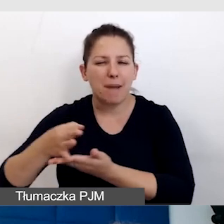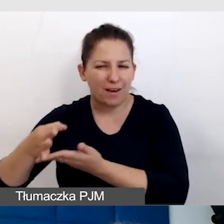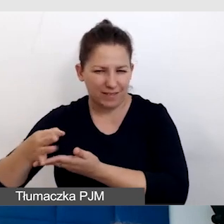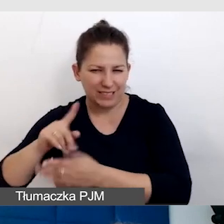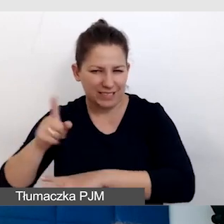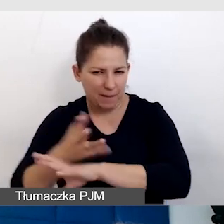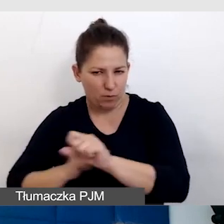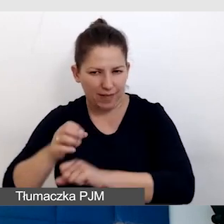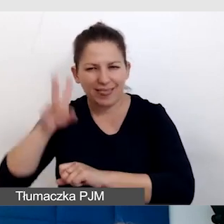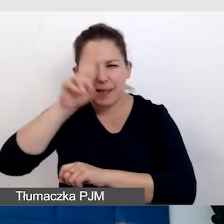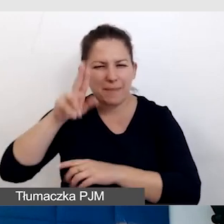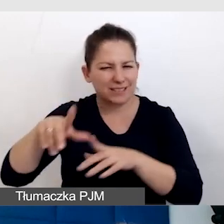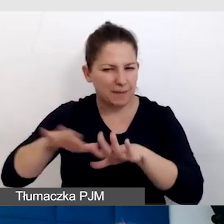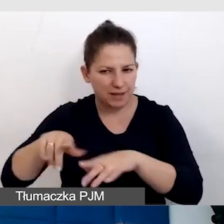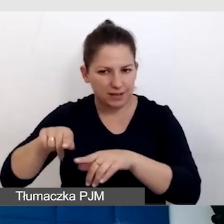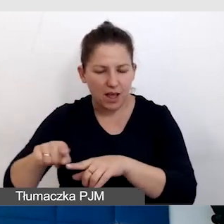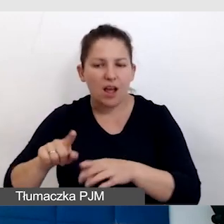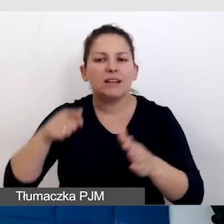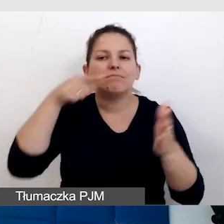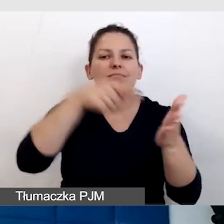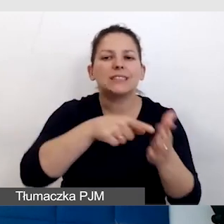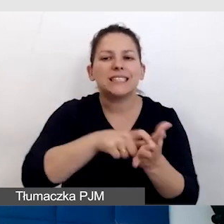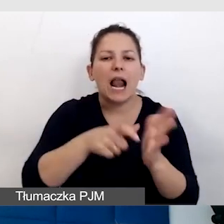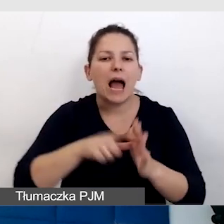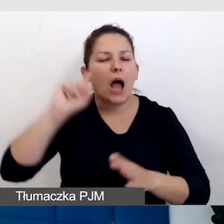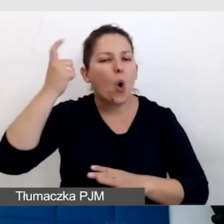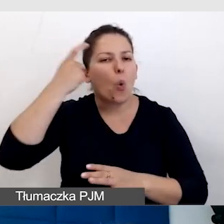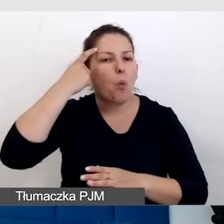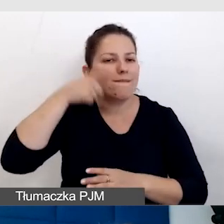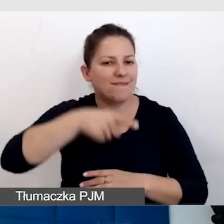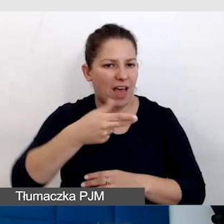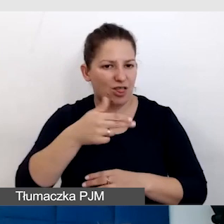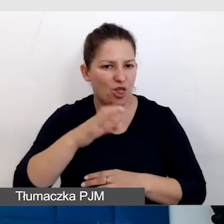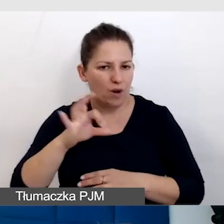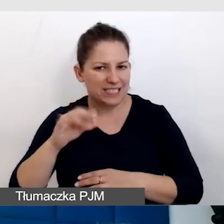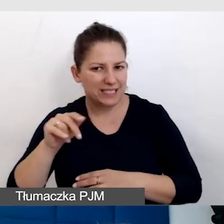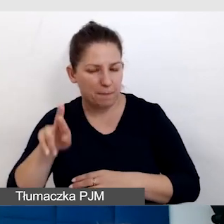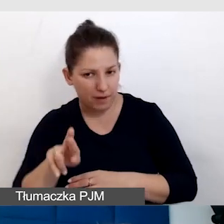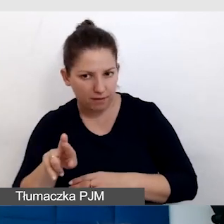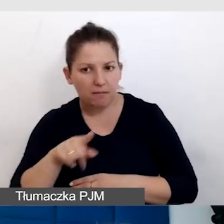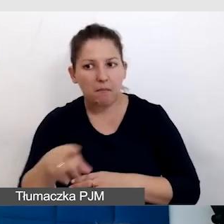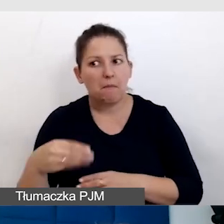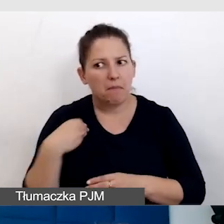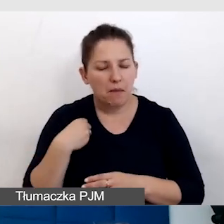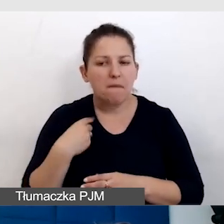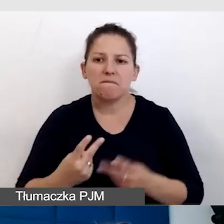z tych niebieskich miejsc, do sali głównej. To jest ważne, że konsultując się,